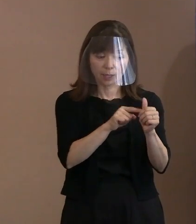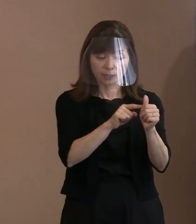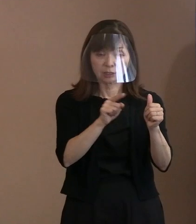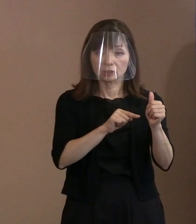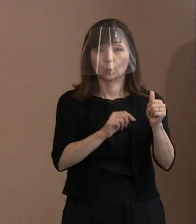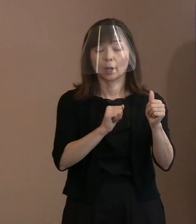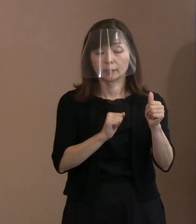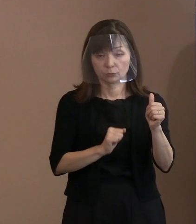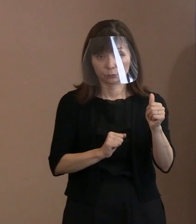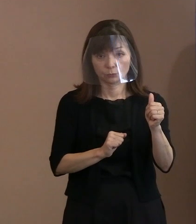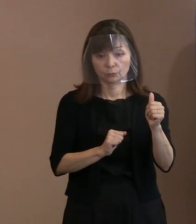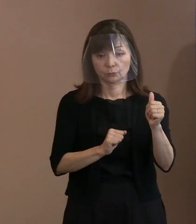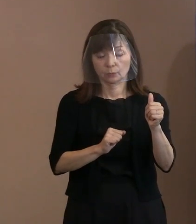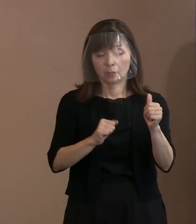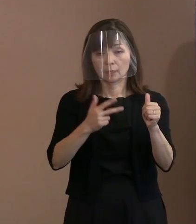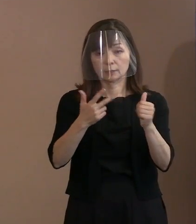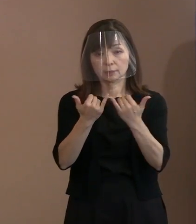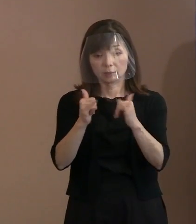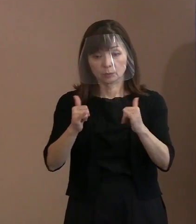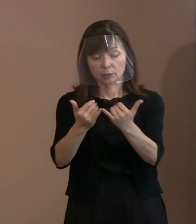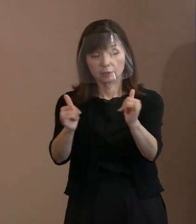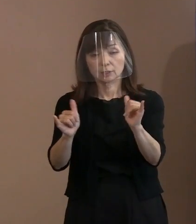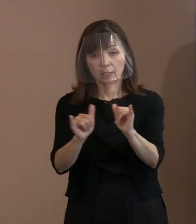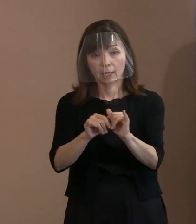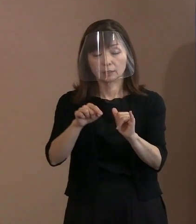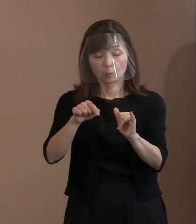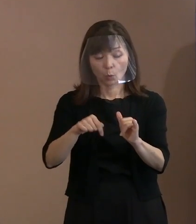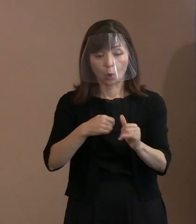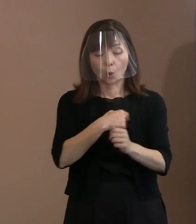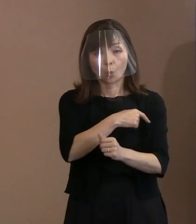ある意味でこういった思いの 共有っていうのは可能なんだろうと､